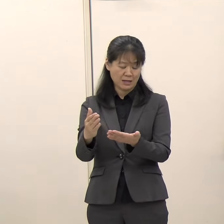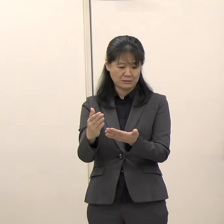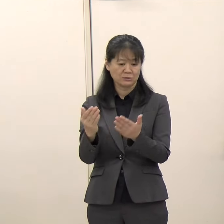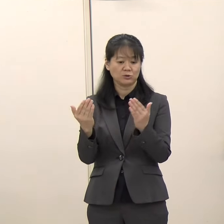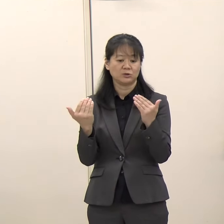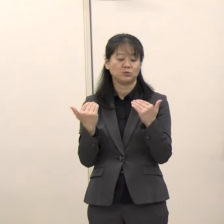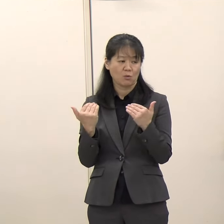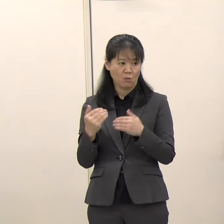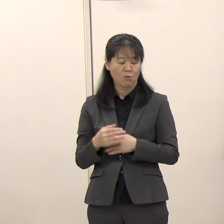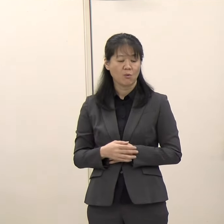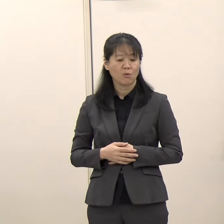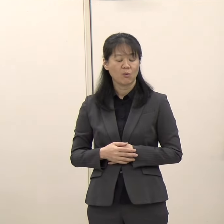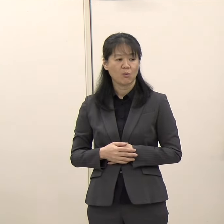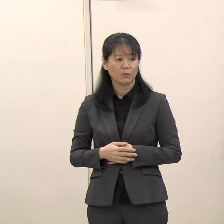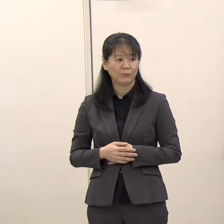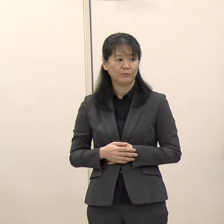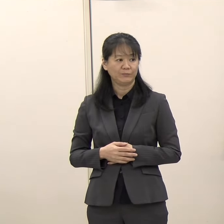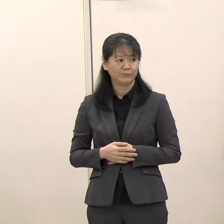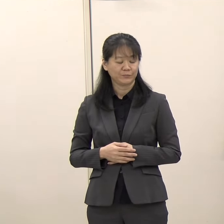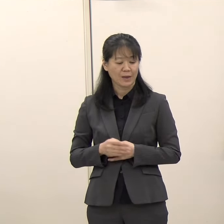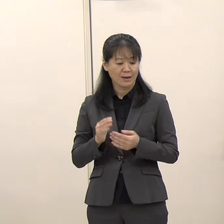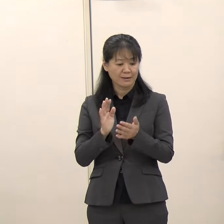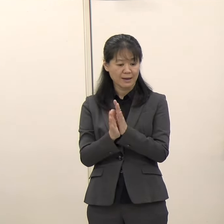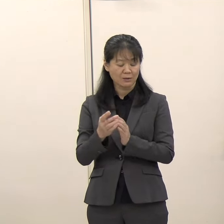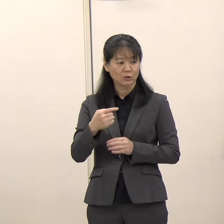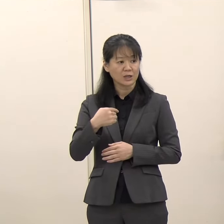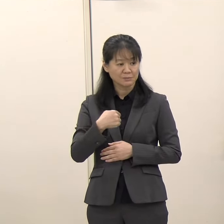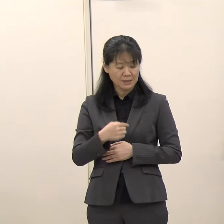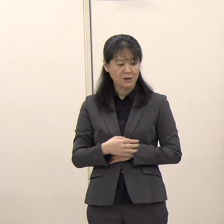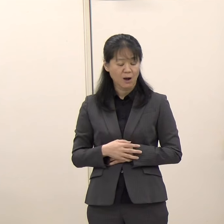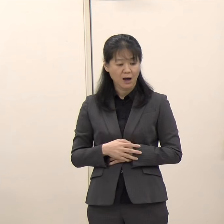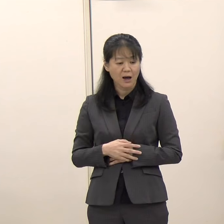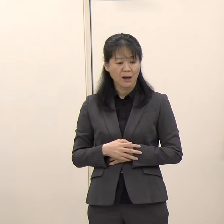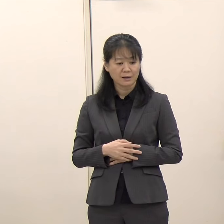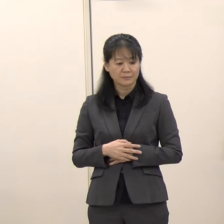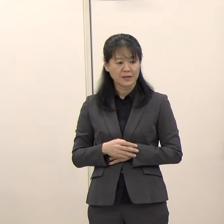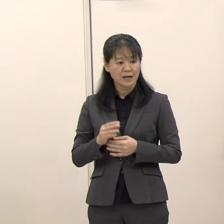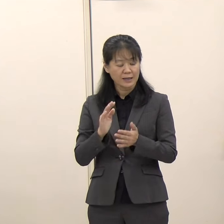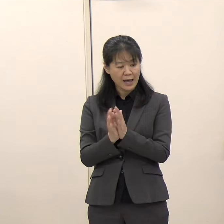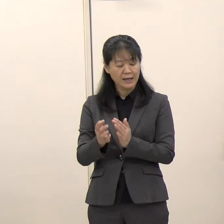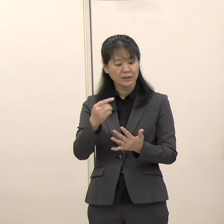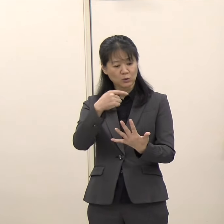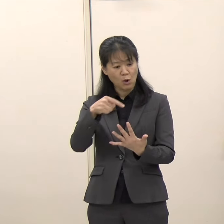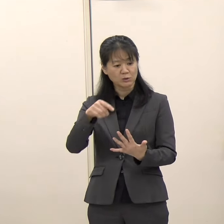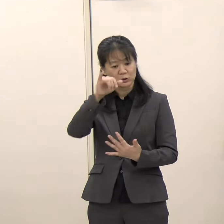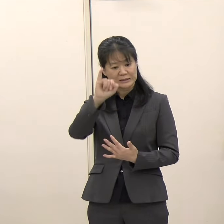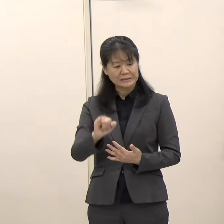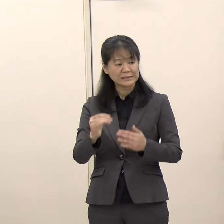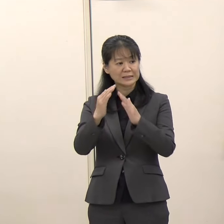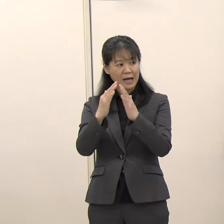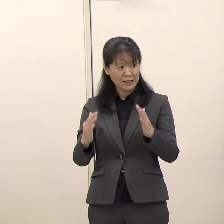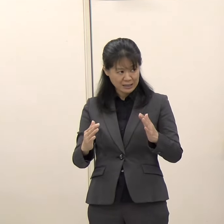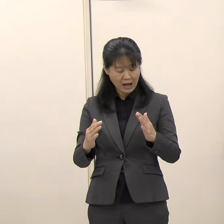県としては、県教育委員会が文化財保護行政を担っています。